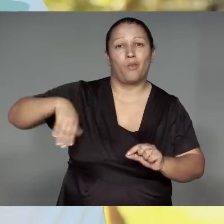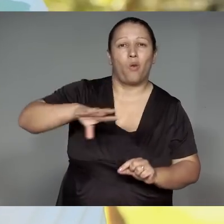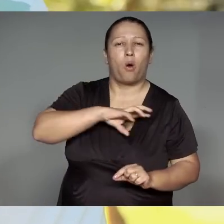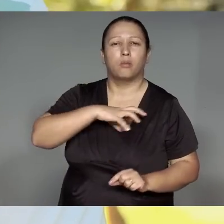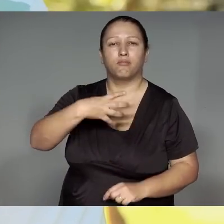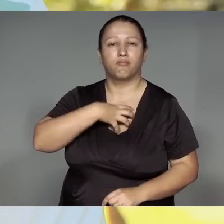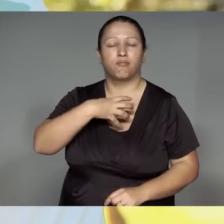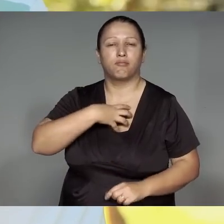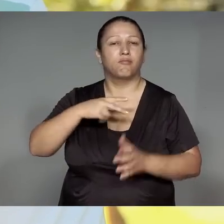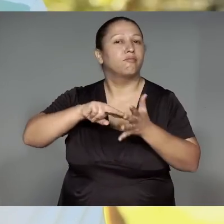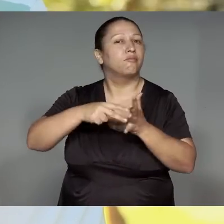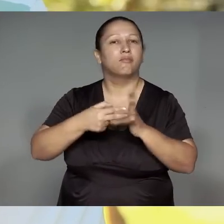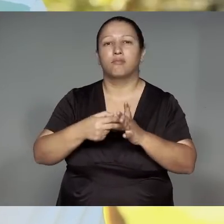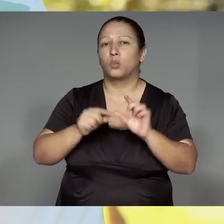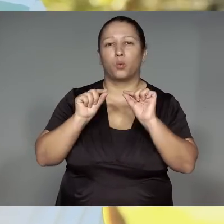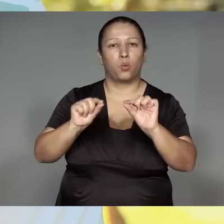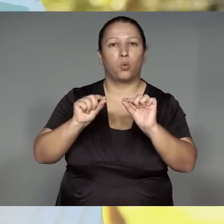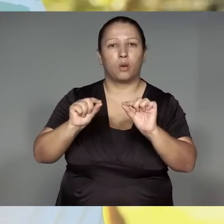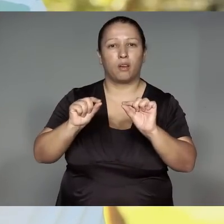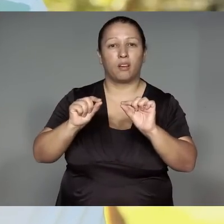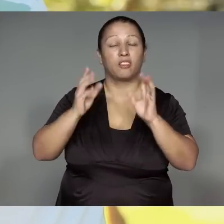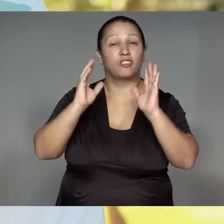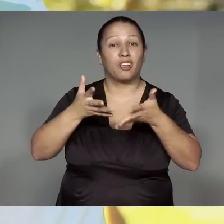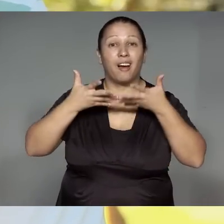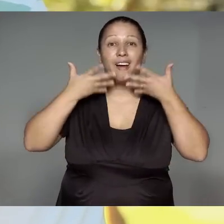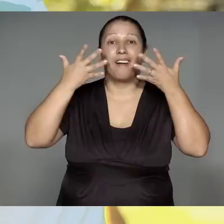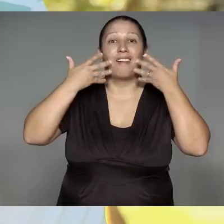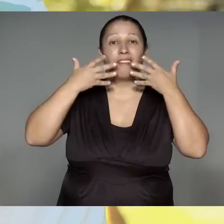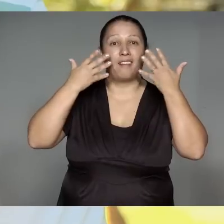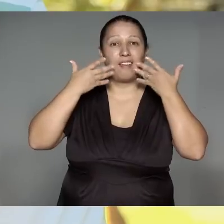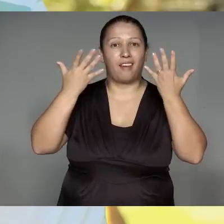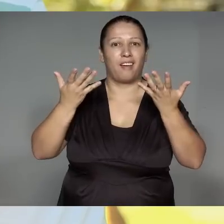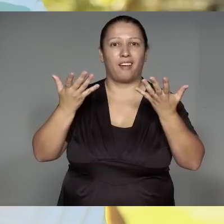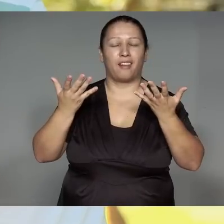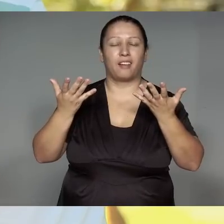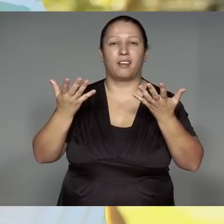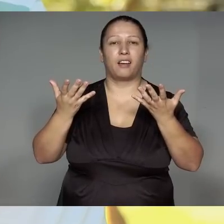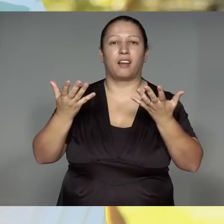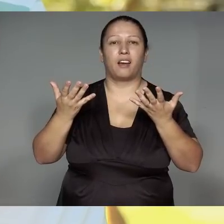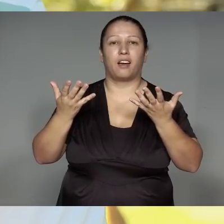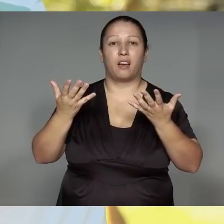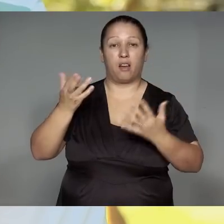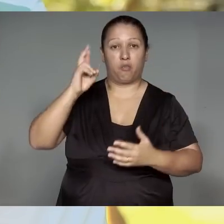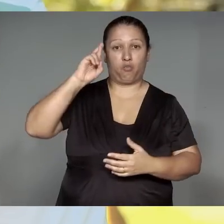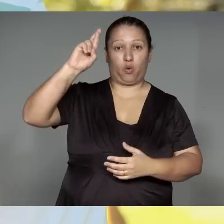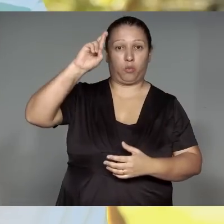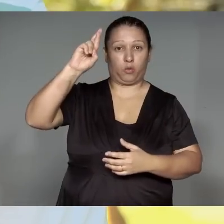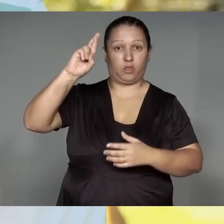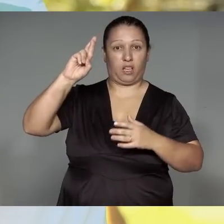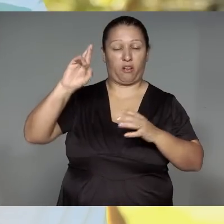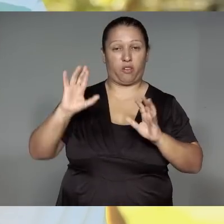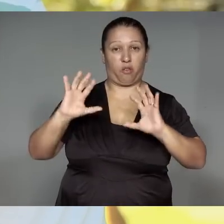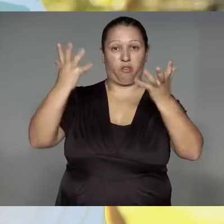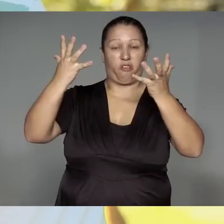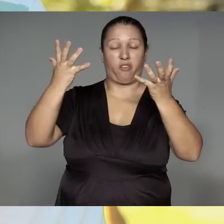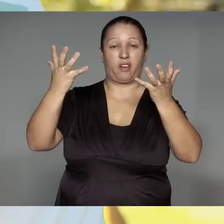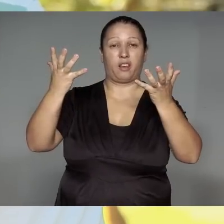oreupe, jajara morypawa